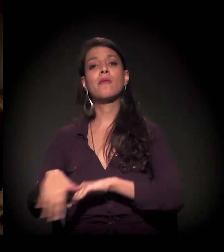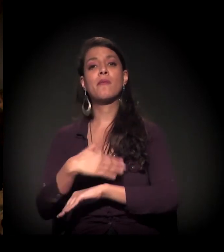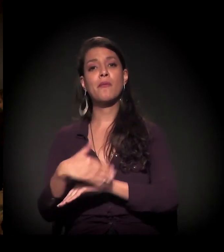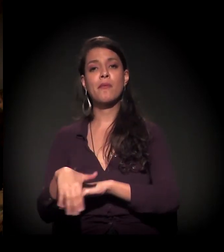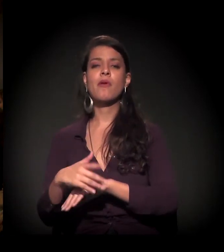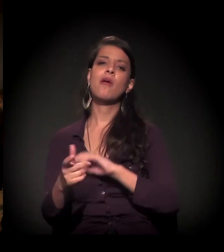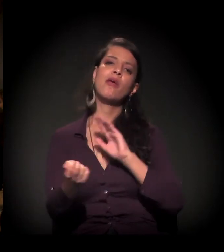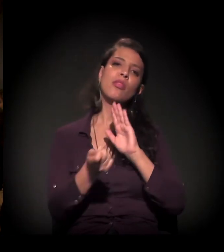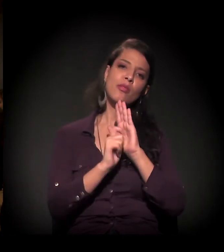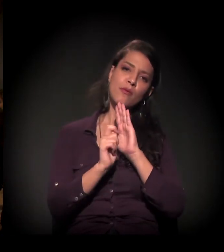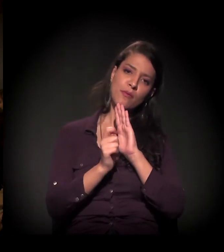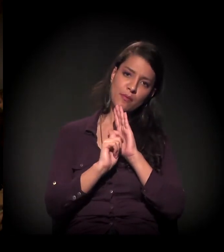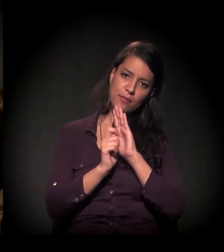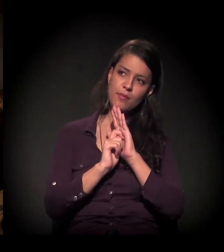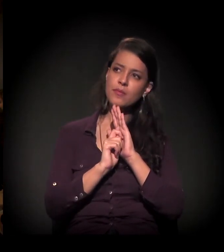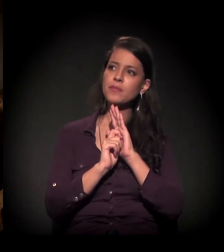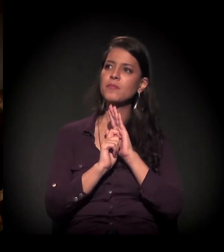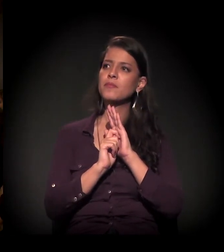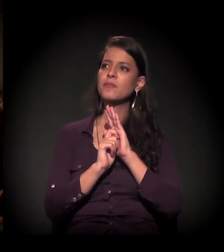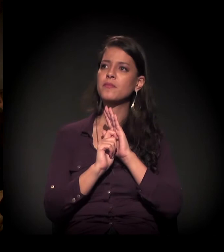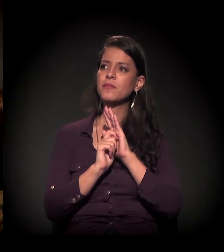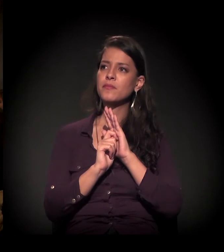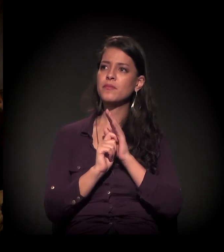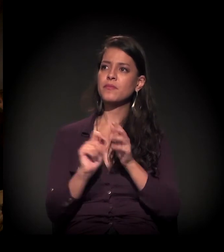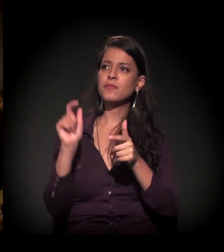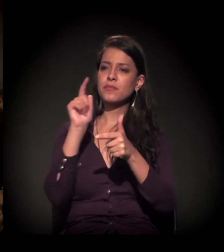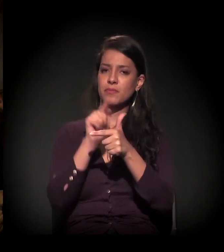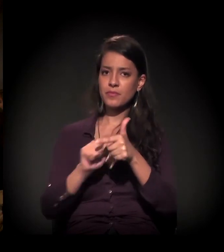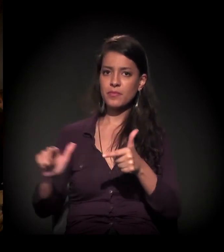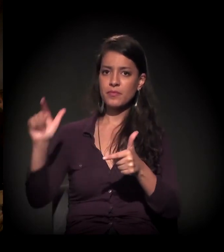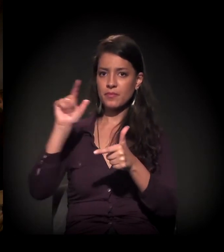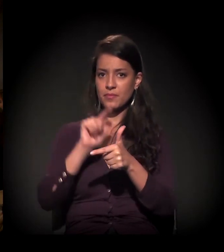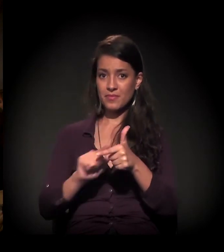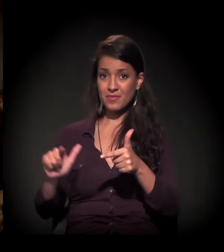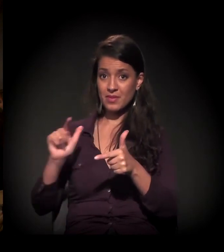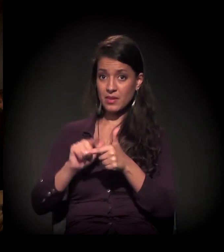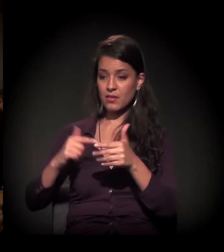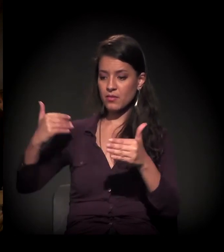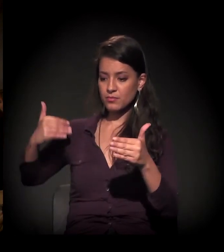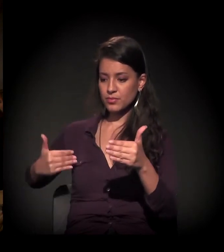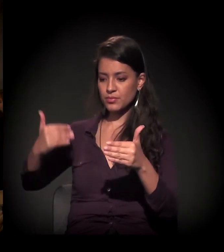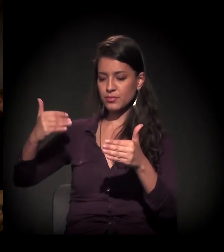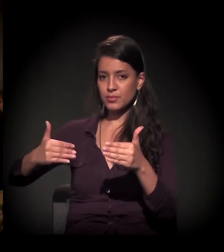aí vem a questão das drogas, que é um problema já secular.